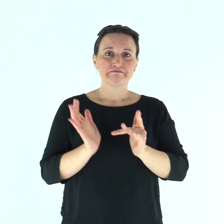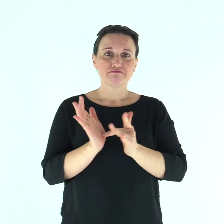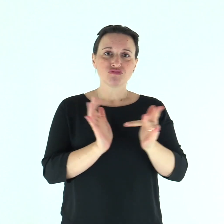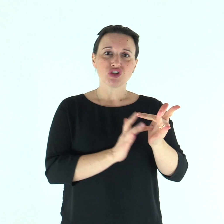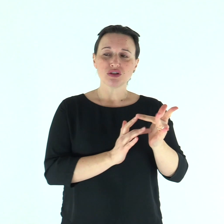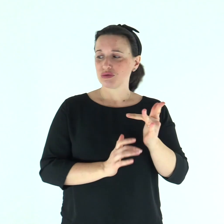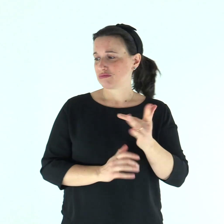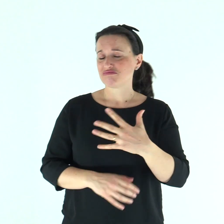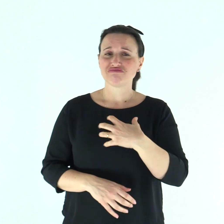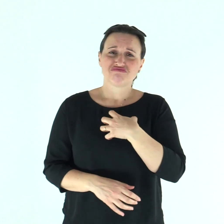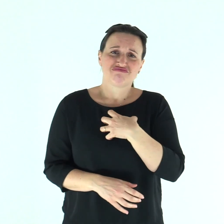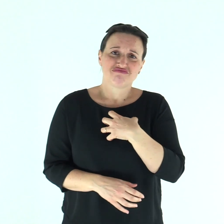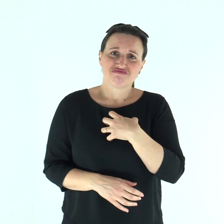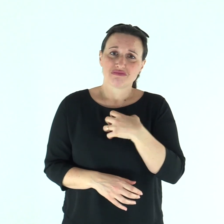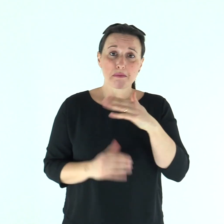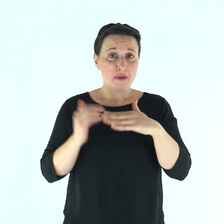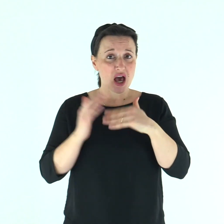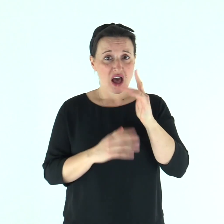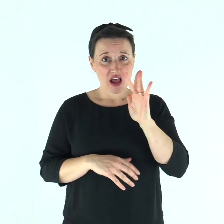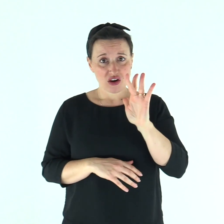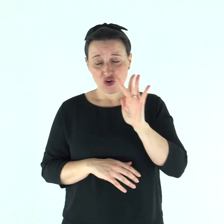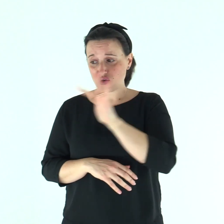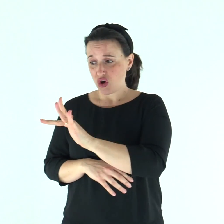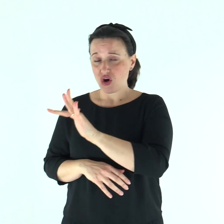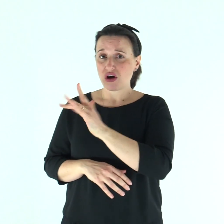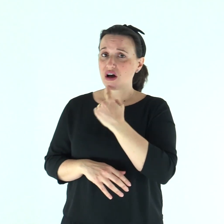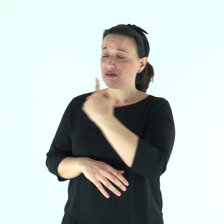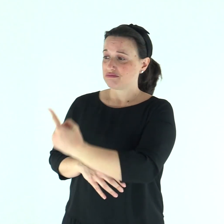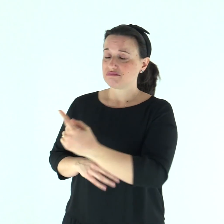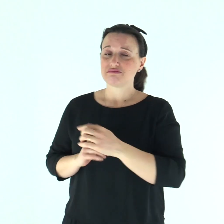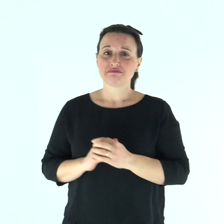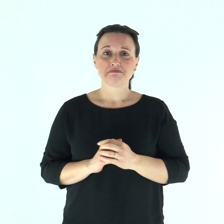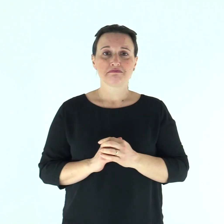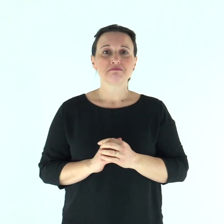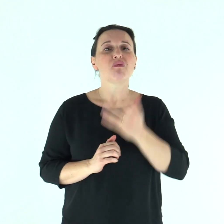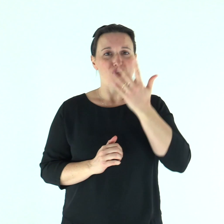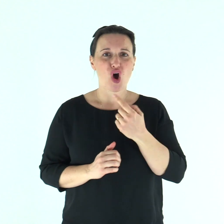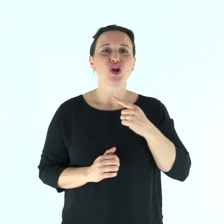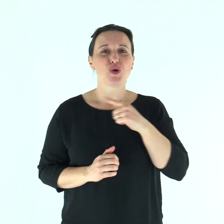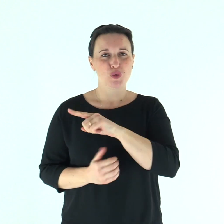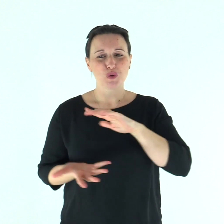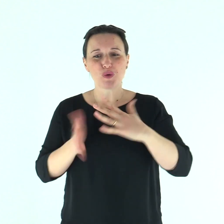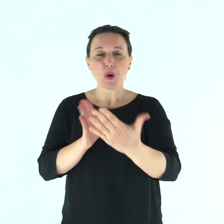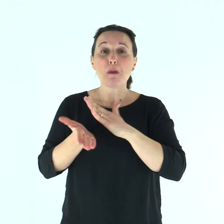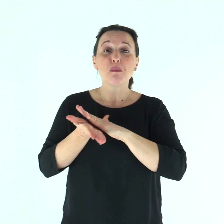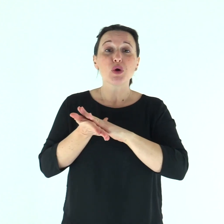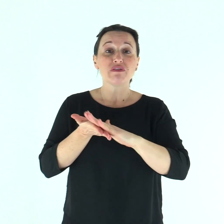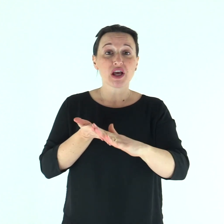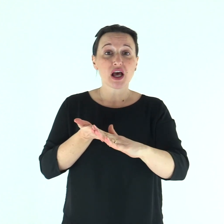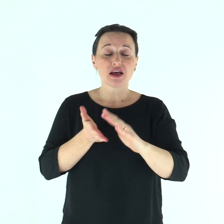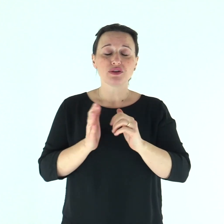Ne ebbe compassione, tese la mano, lo toccò e gli disse: «Lo voglio, sii purificato!».